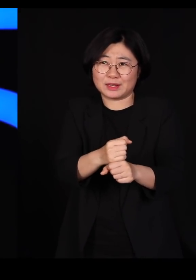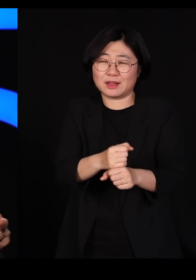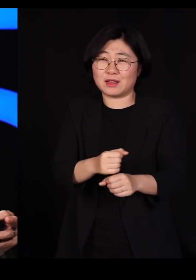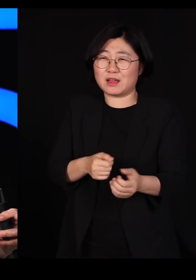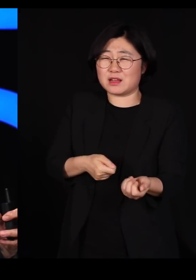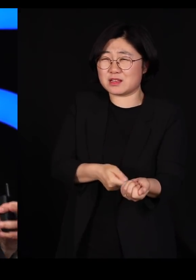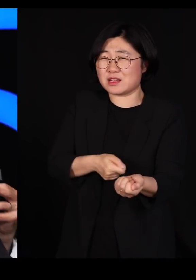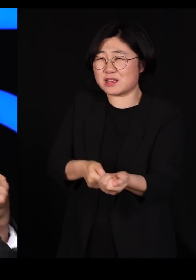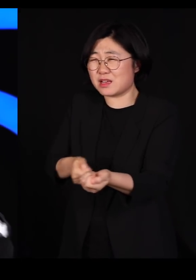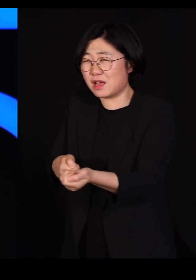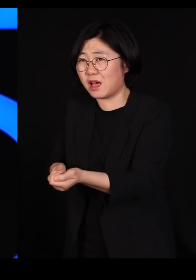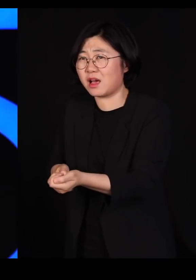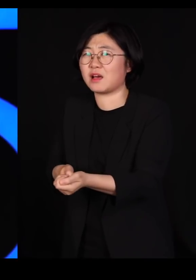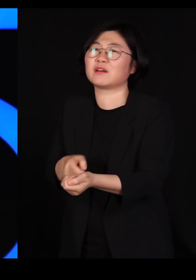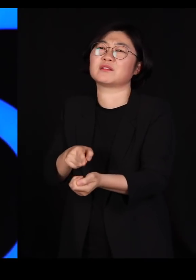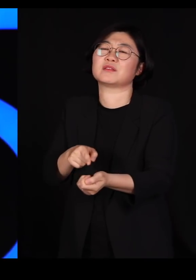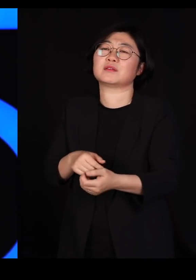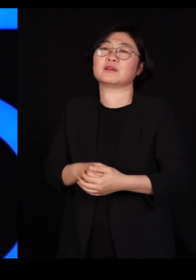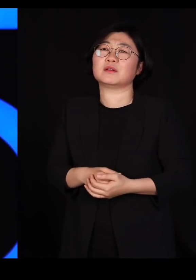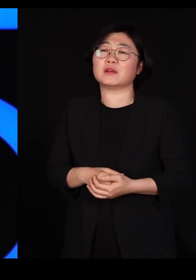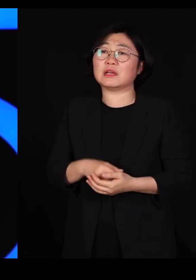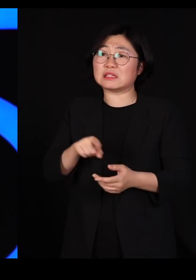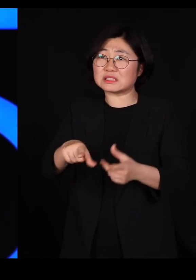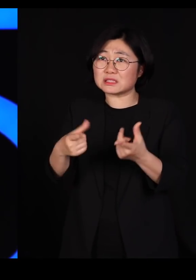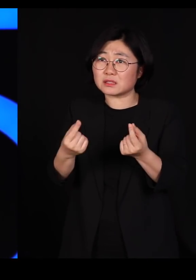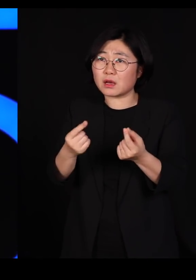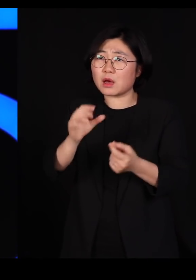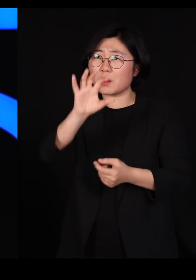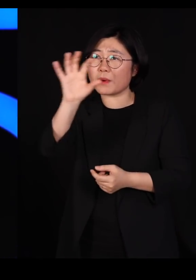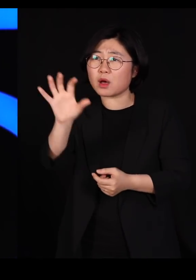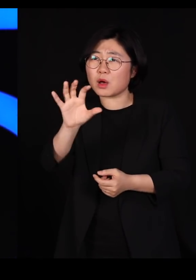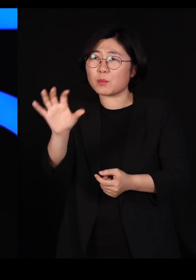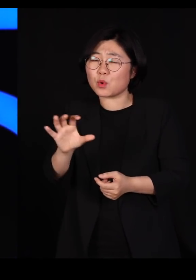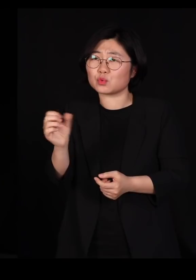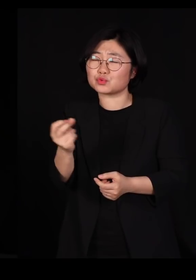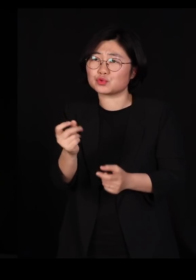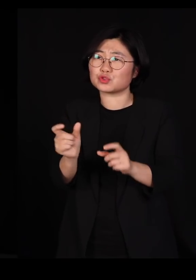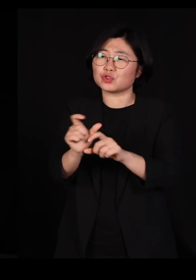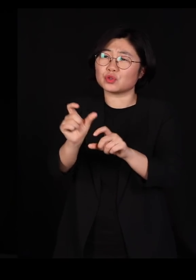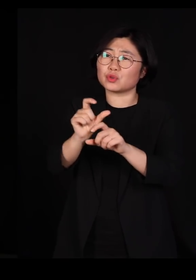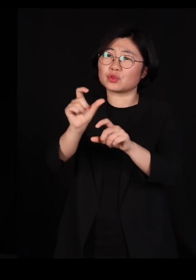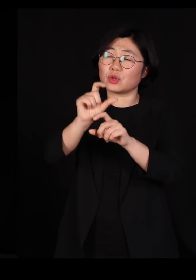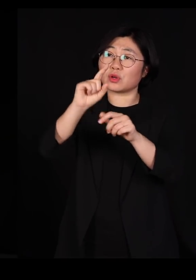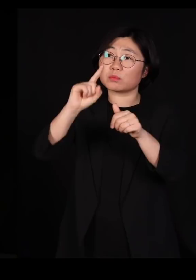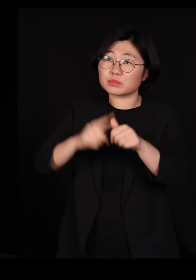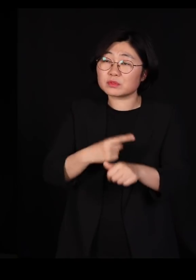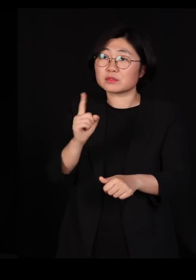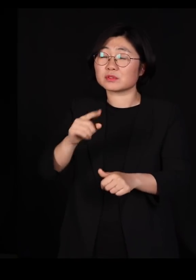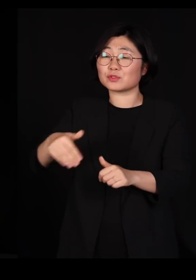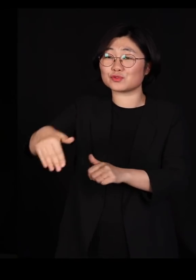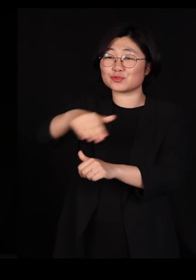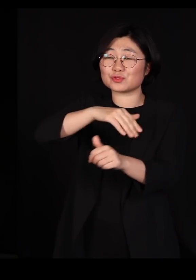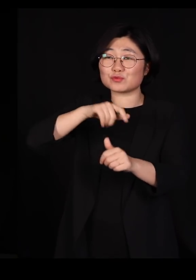근데 우리가 이런 악순환을 계속 반복하다 보면 어느 순간 주변 강물에